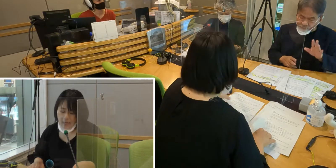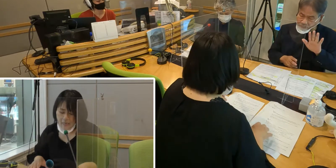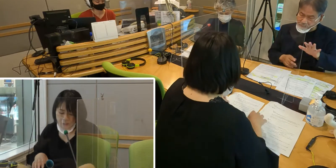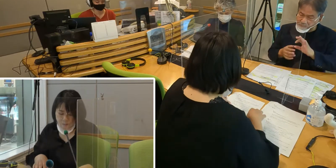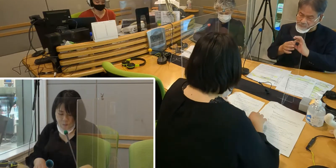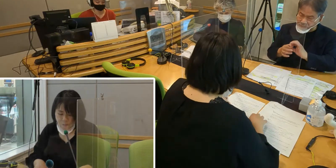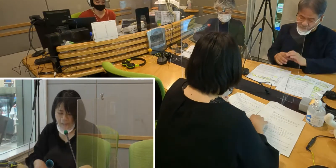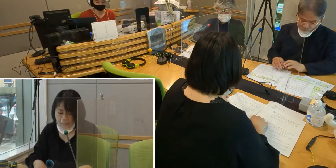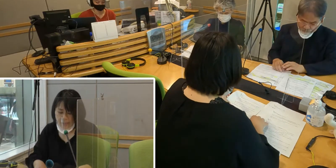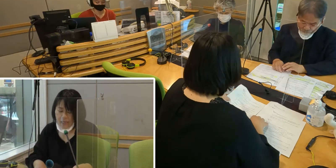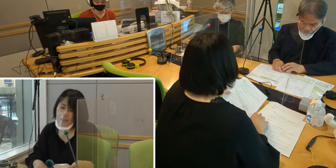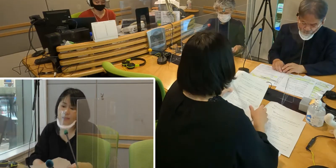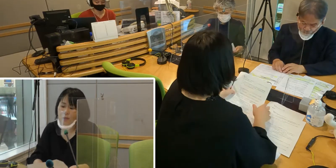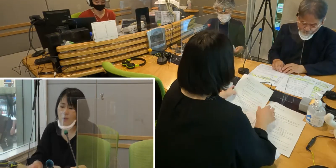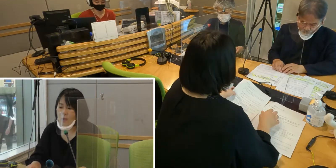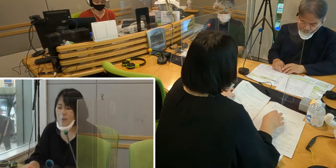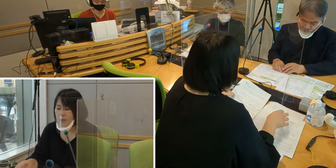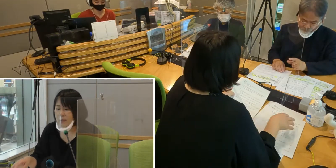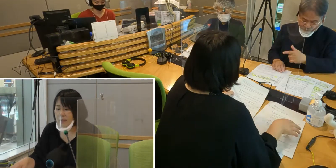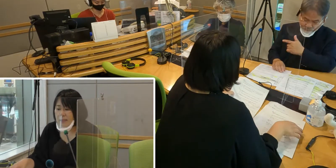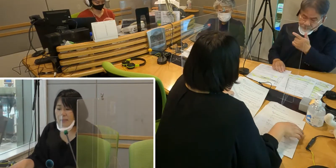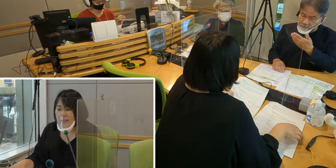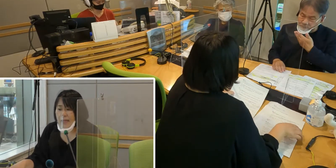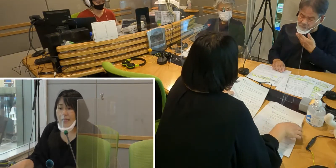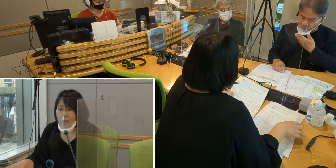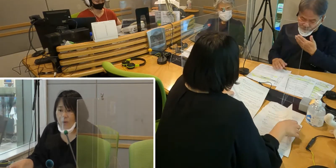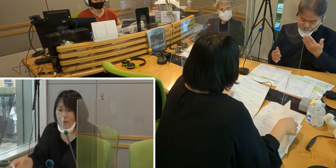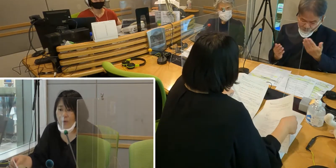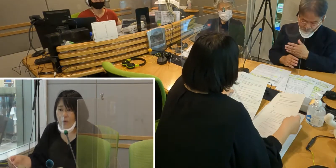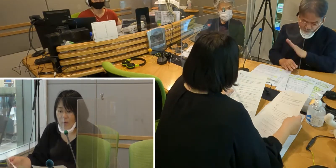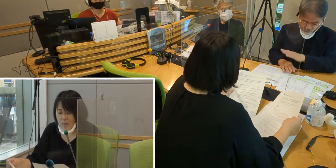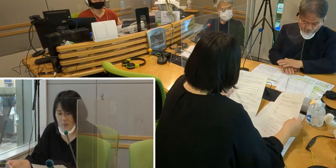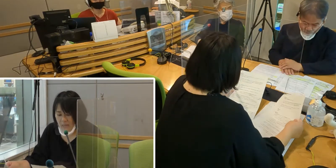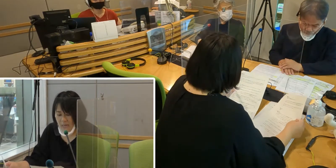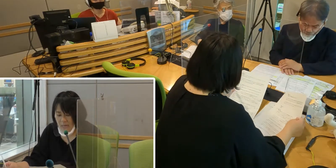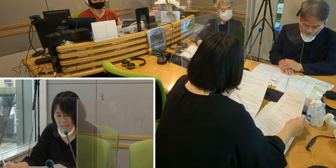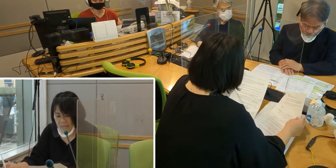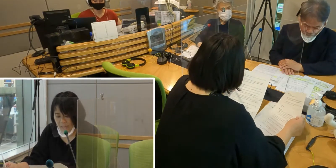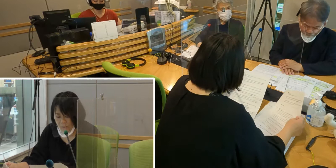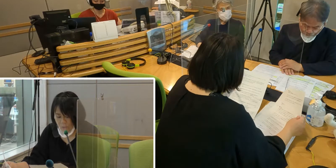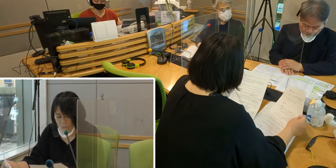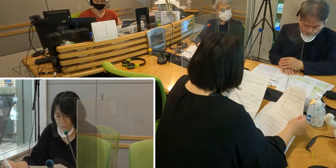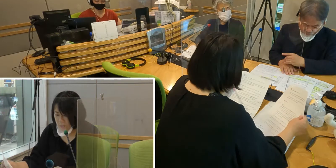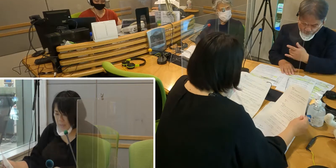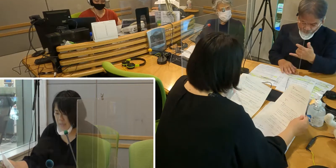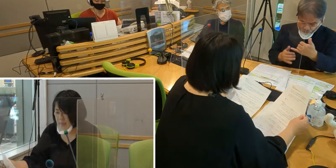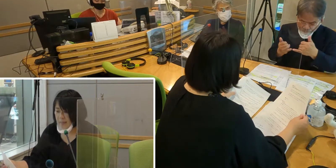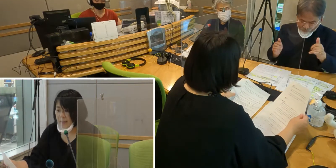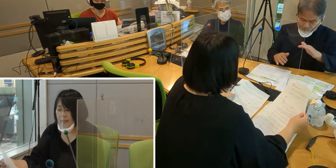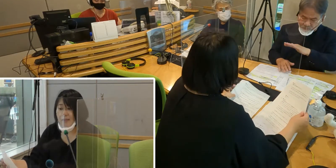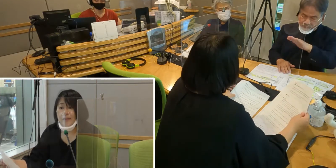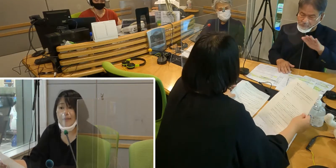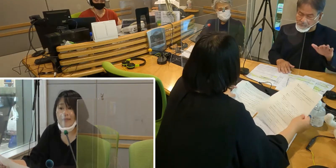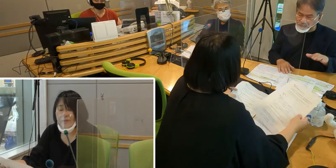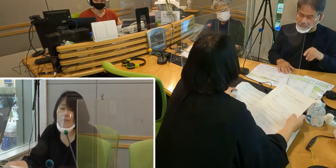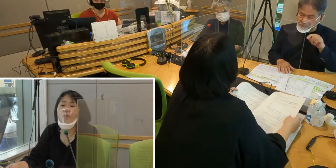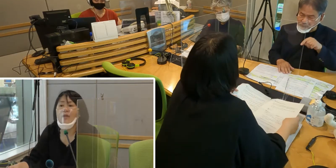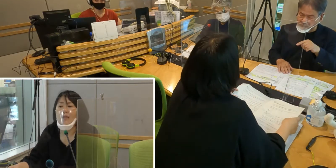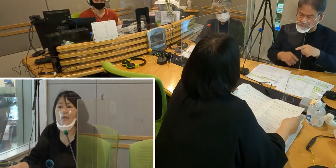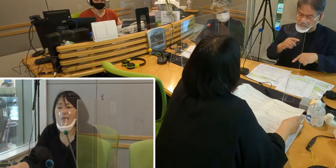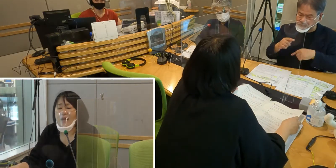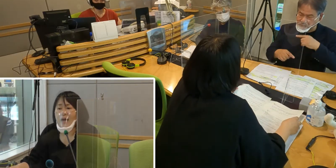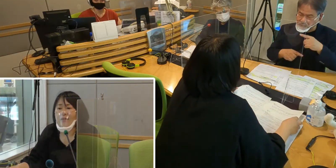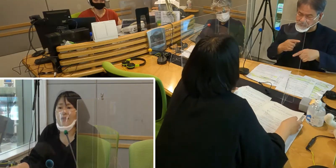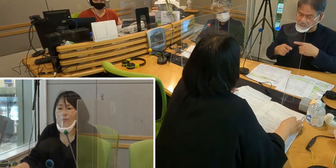［森田］手話通訳の制度があるんですけれども